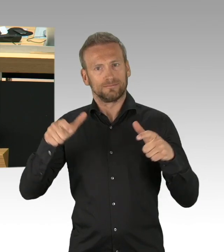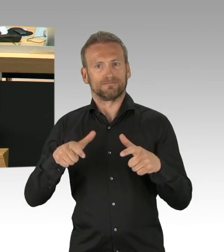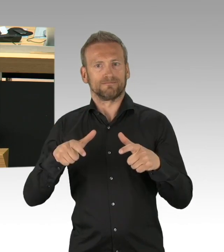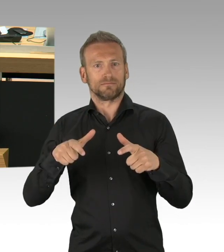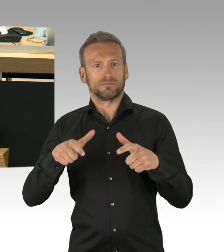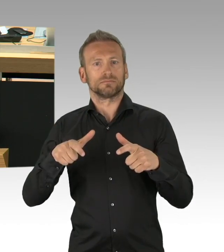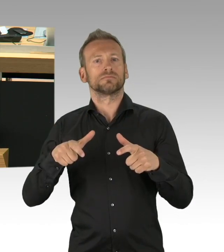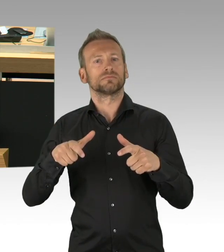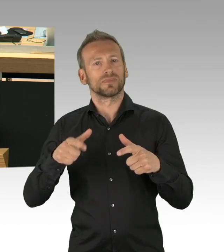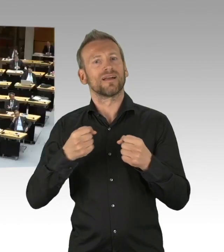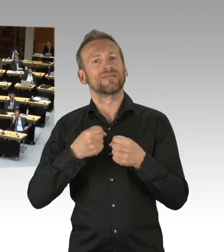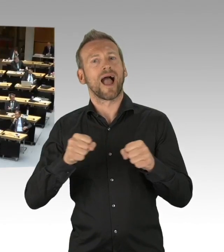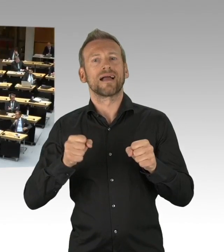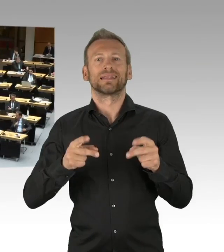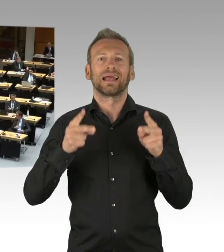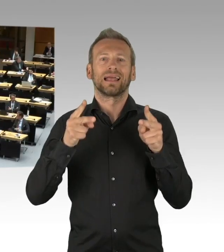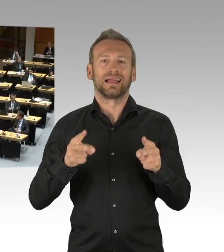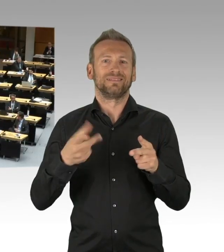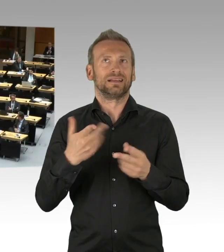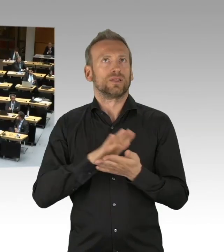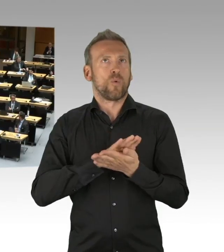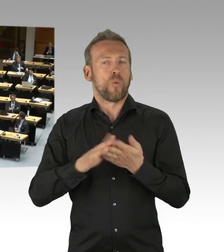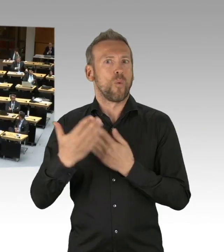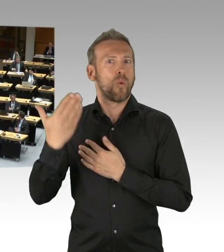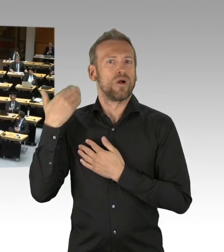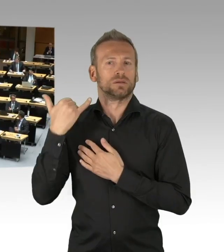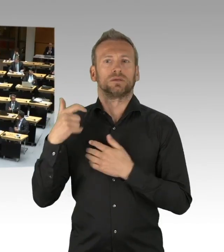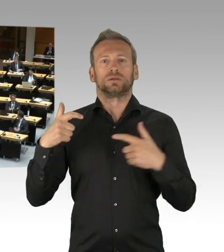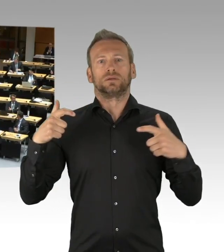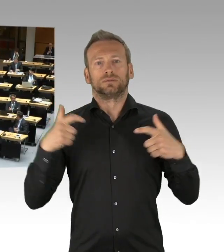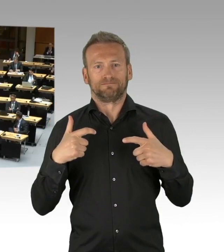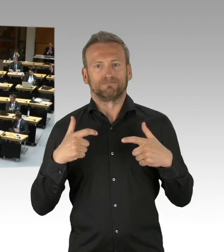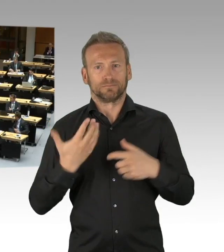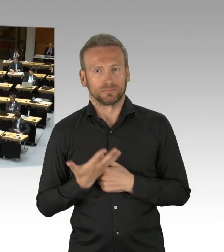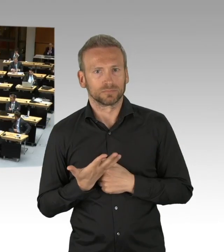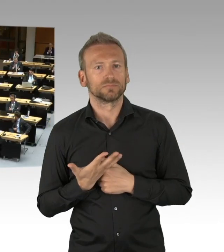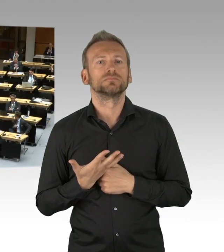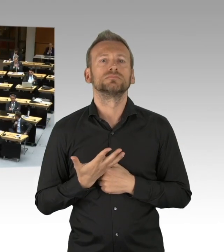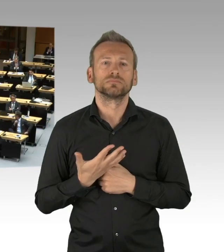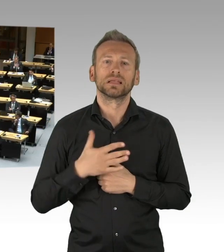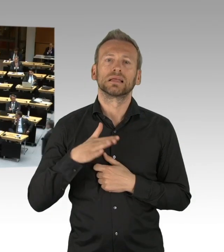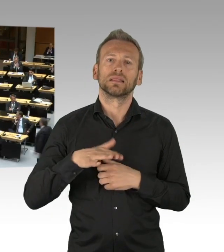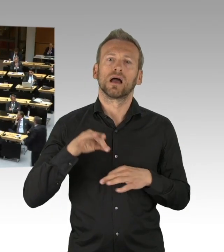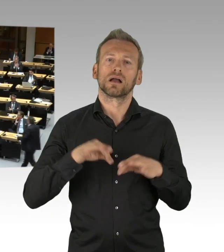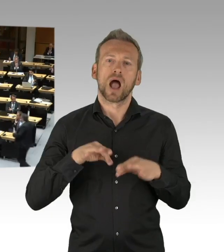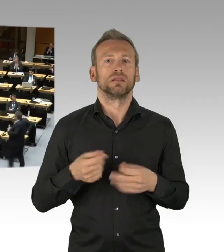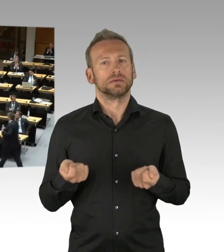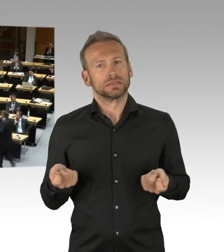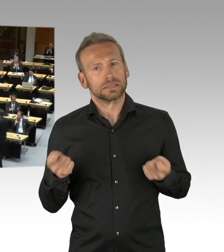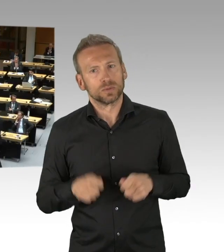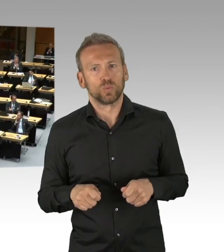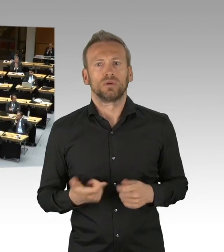(Beifall)